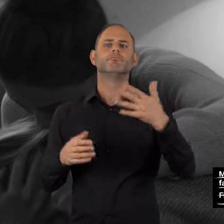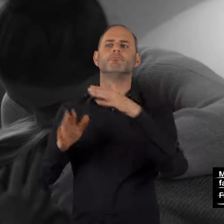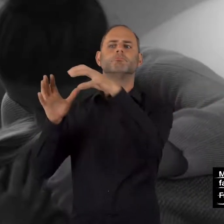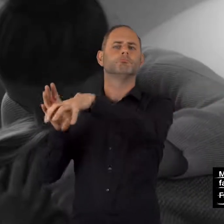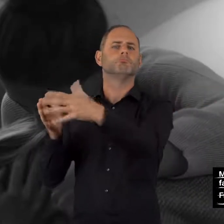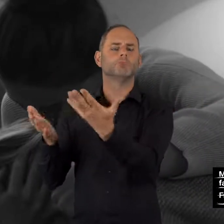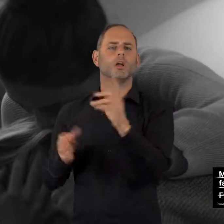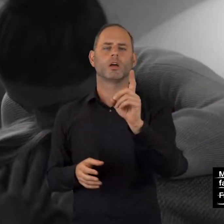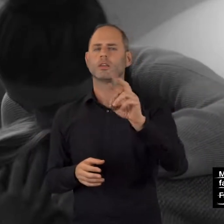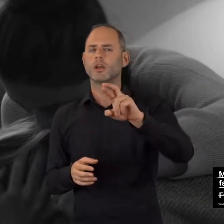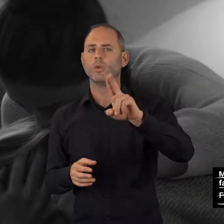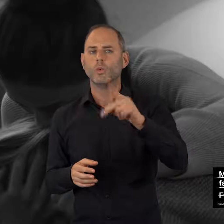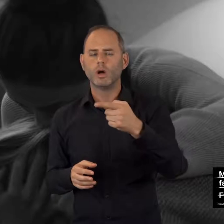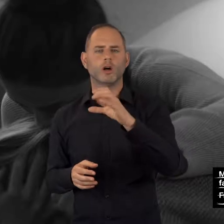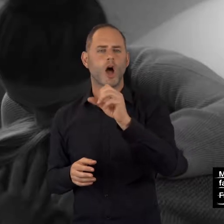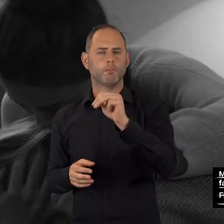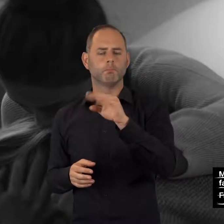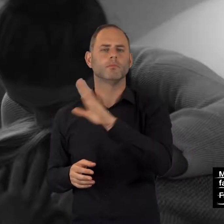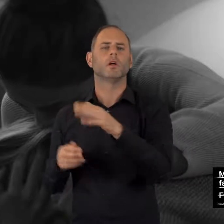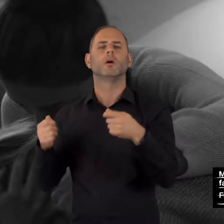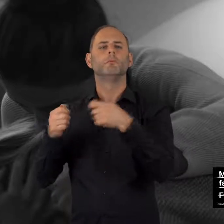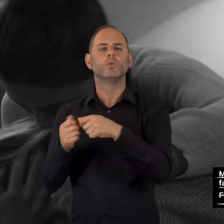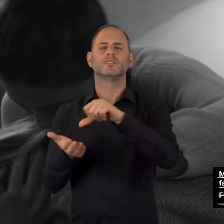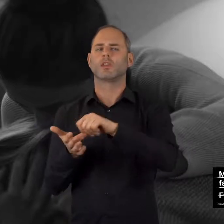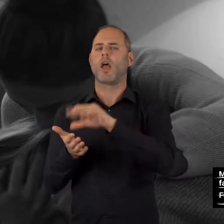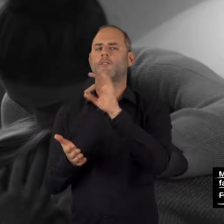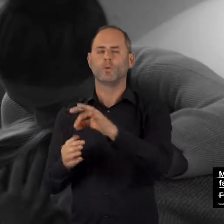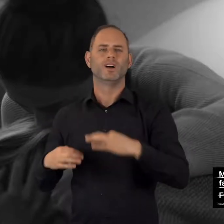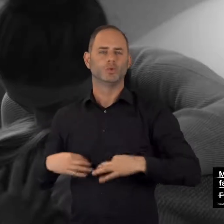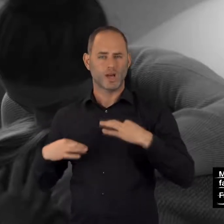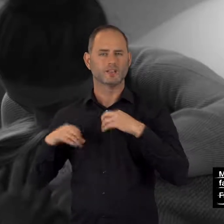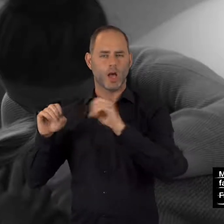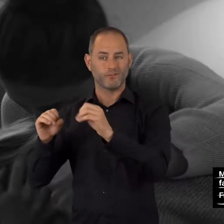Drugcom (Portal der Bundeszentrale für gesundheitliche Aufklärung): drugcom.de